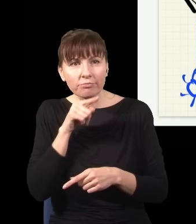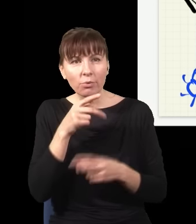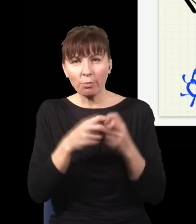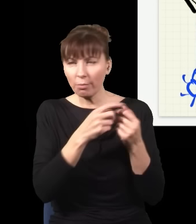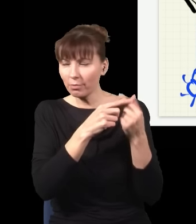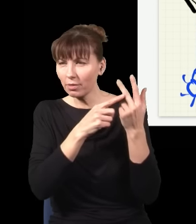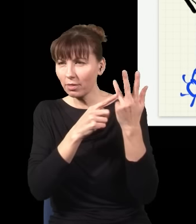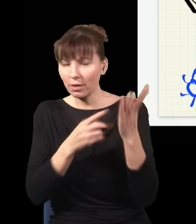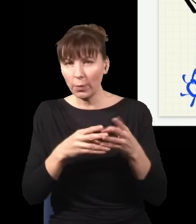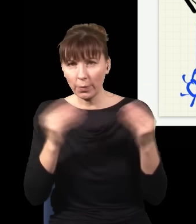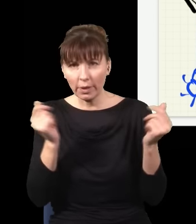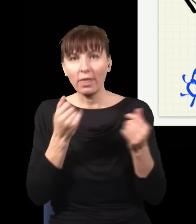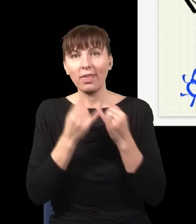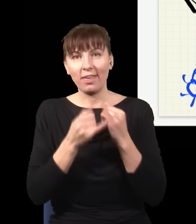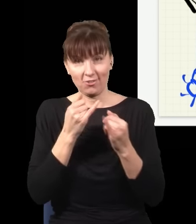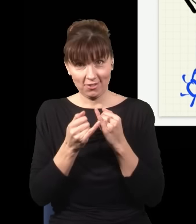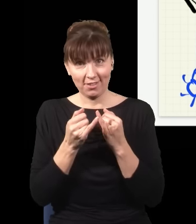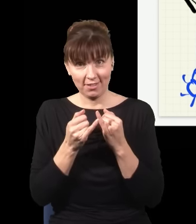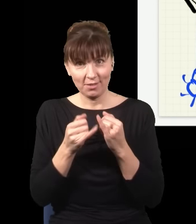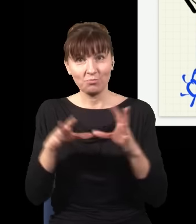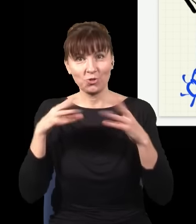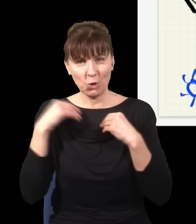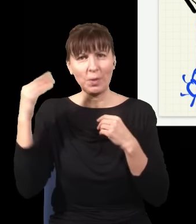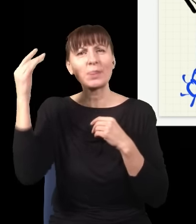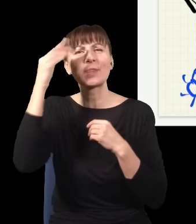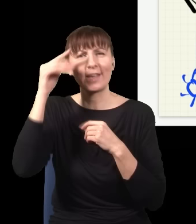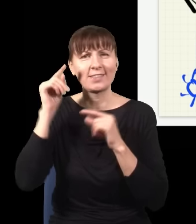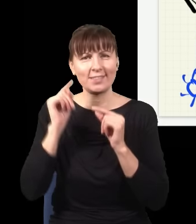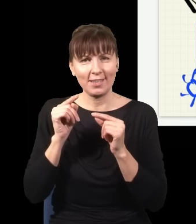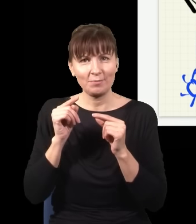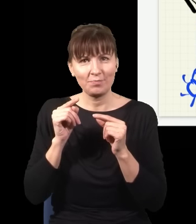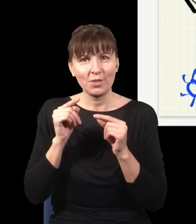jeżeli przyjąć taką szaloną tezę, że w kwantowej teorii pola to, co się dzieje w tym momencie,